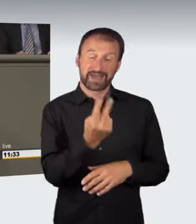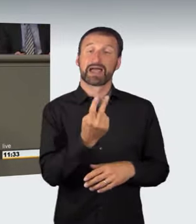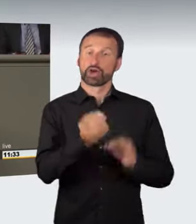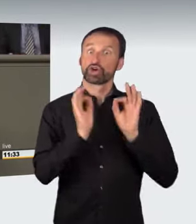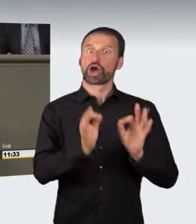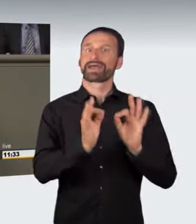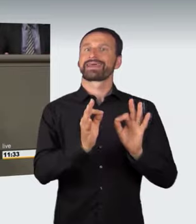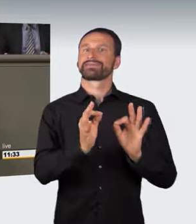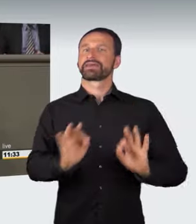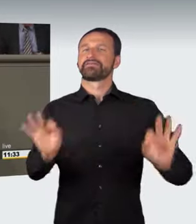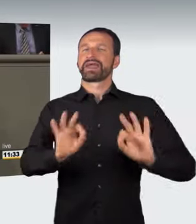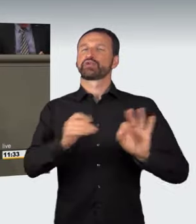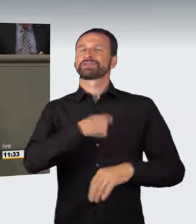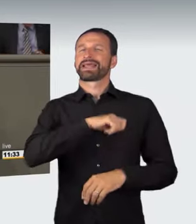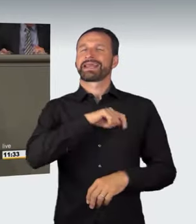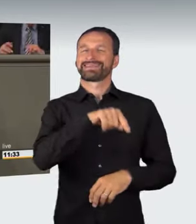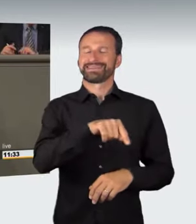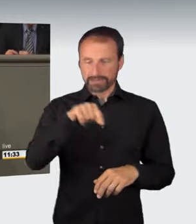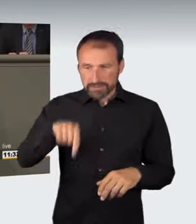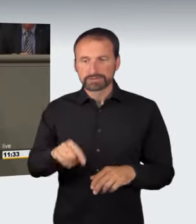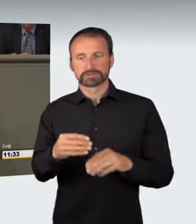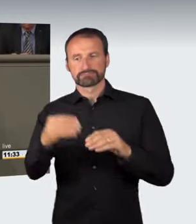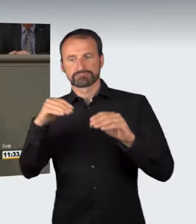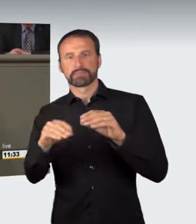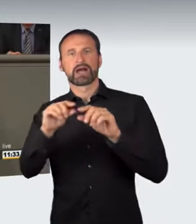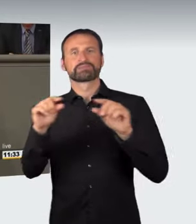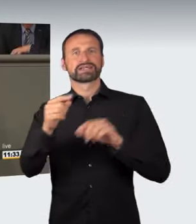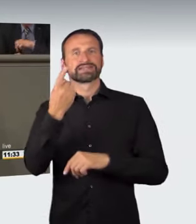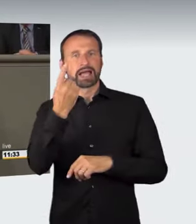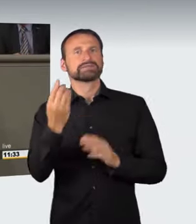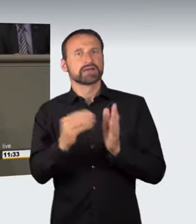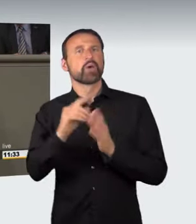erstmals in Absatz 1 ein abstraktes Gefährdungsdelikt in Bezug